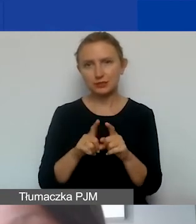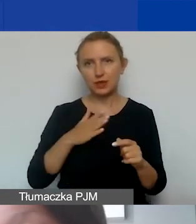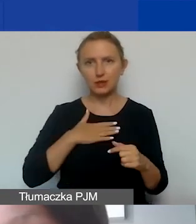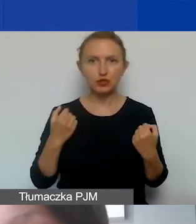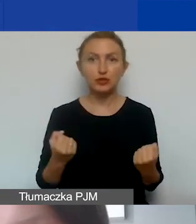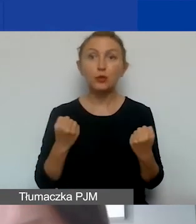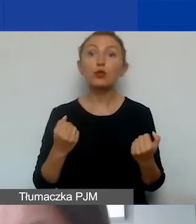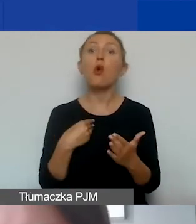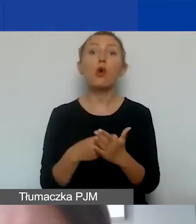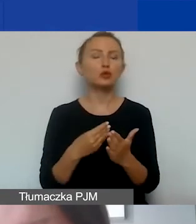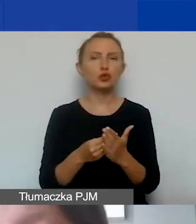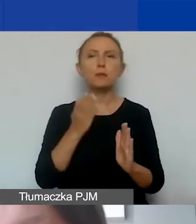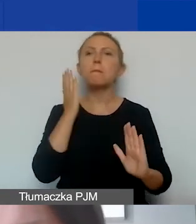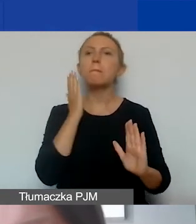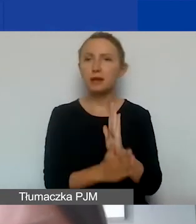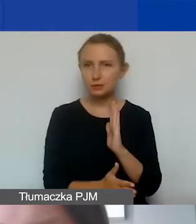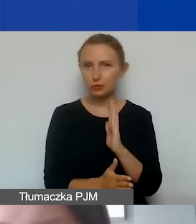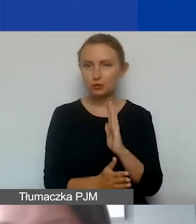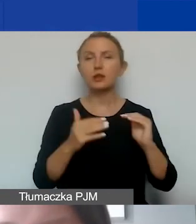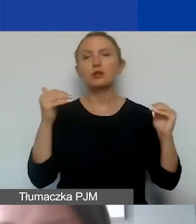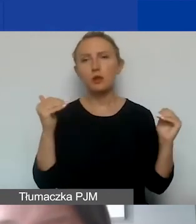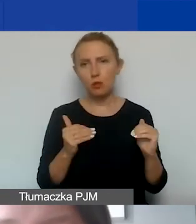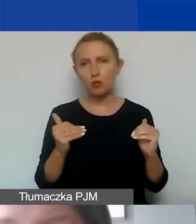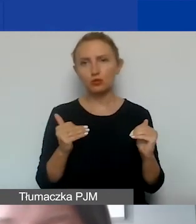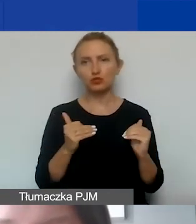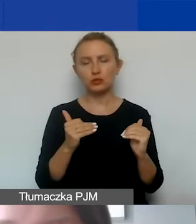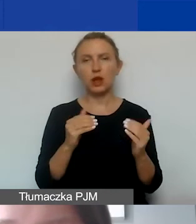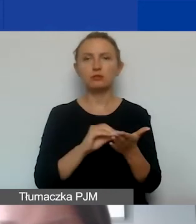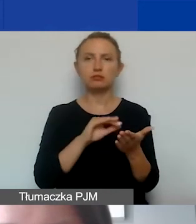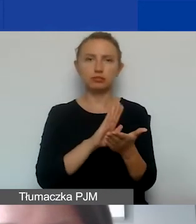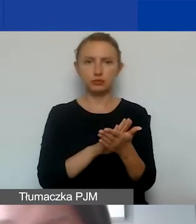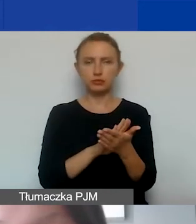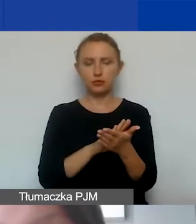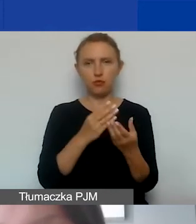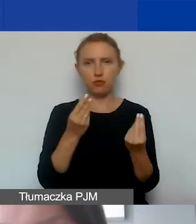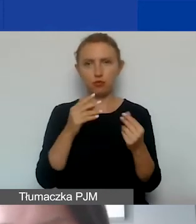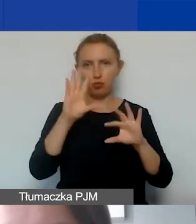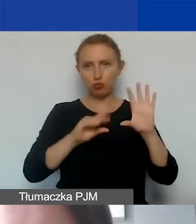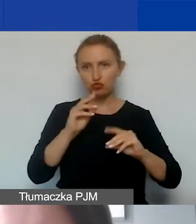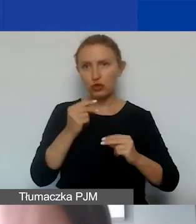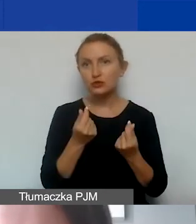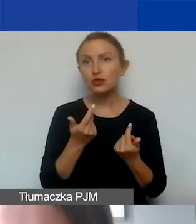jest to koszt bezpośredni i może on zostać ujęty w budżecie. Bardzo ważne jest właśnie,